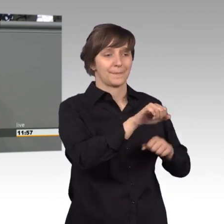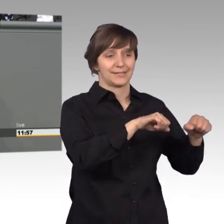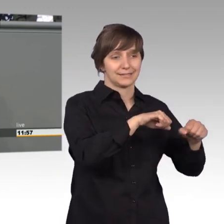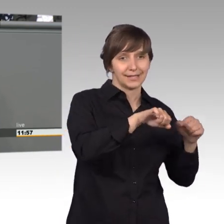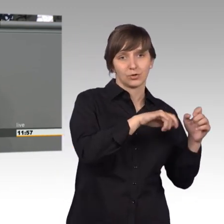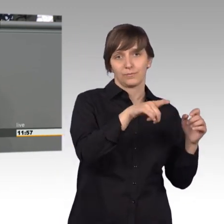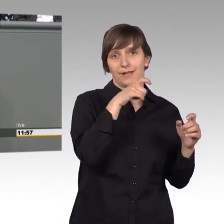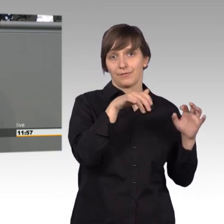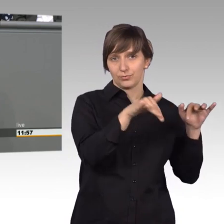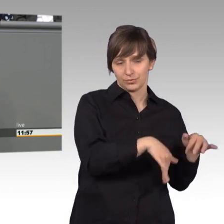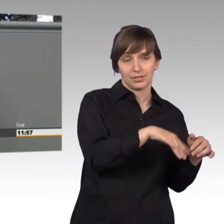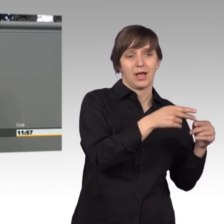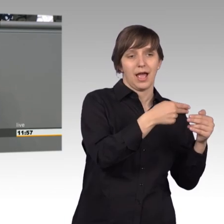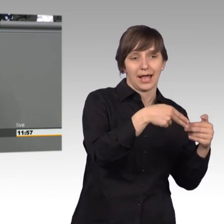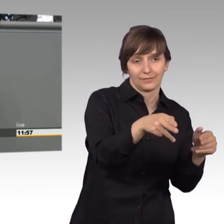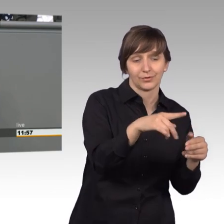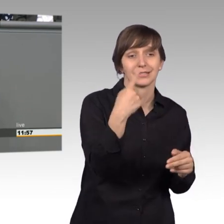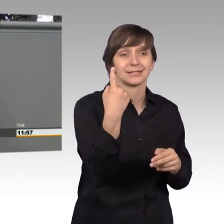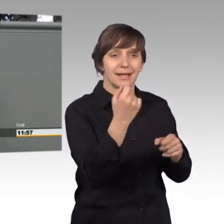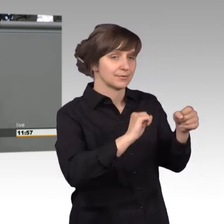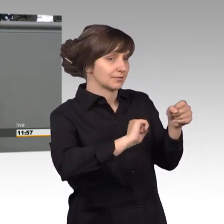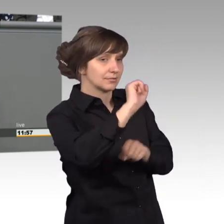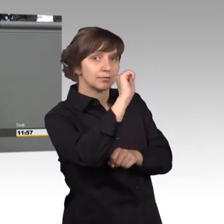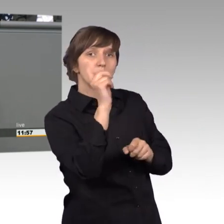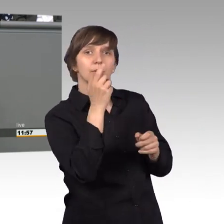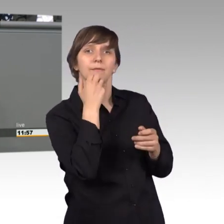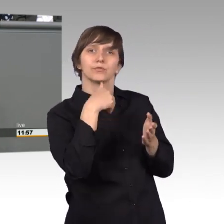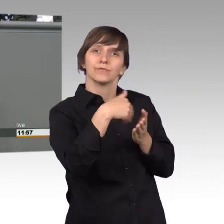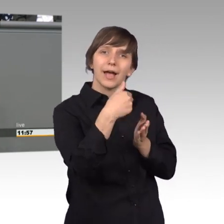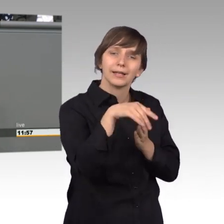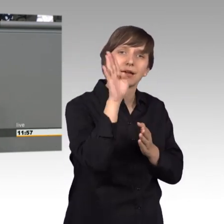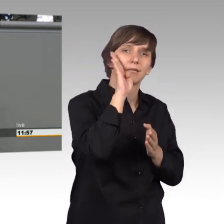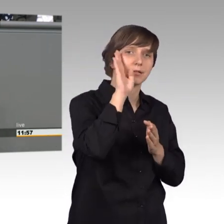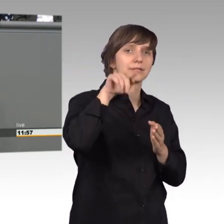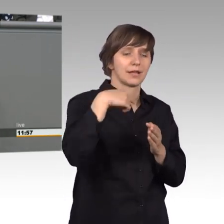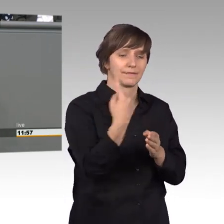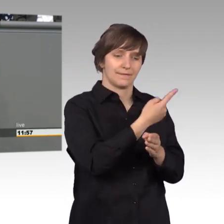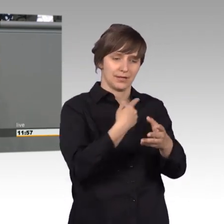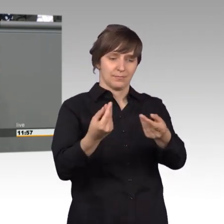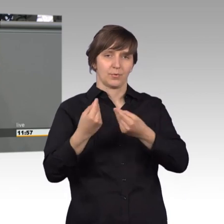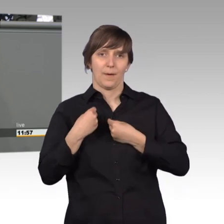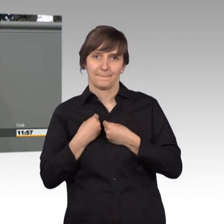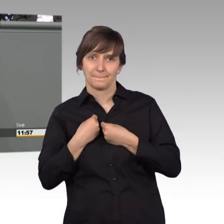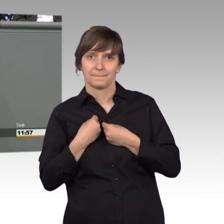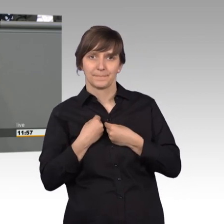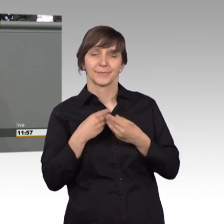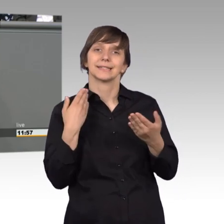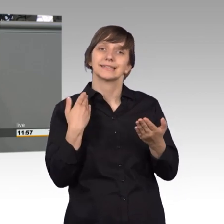und nur wenn er dem widerspricht oder weitere Auskunft will, kriegen wir das auf den Tisch und deshalb sage ich hier an die Bürgerinnen und